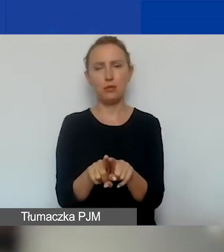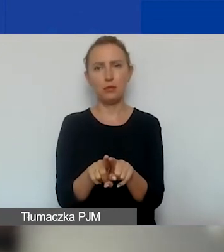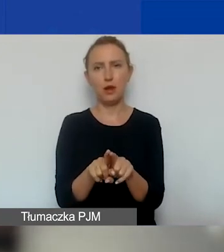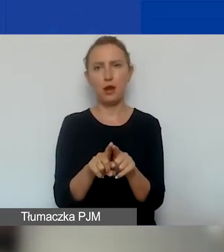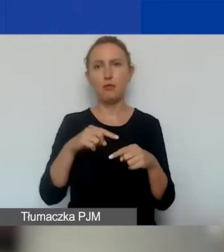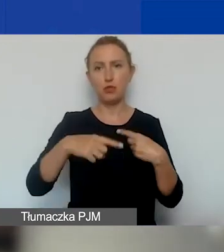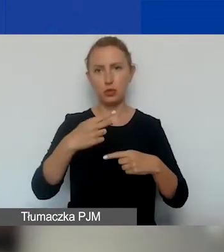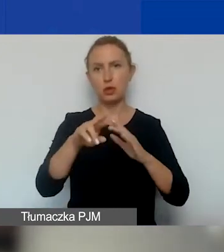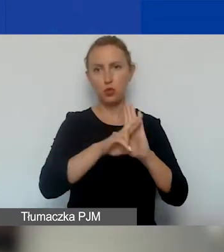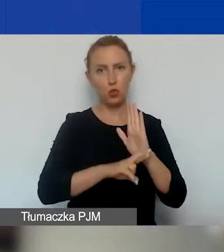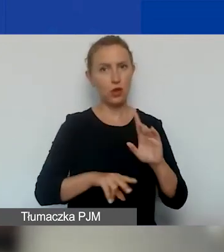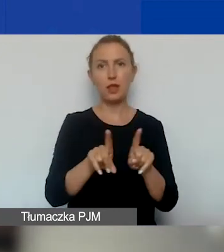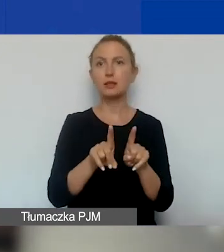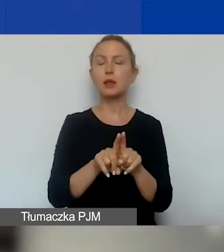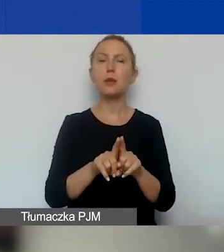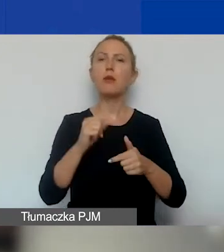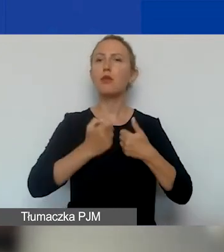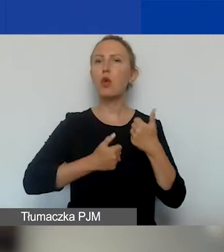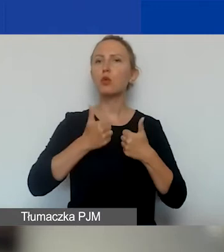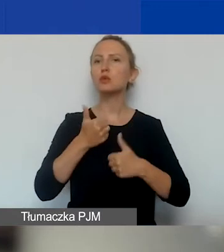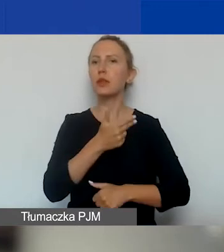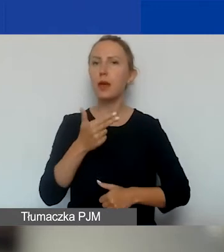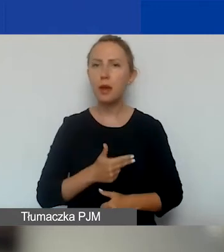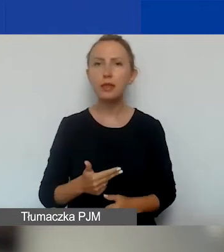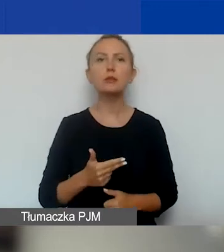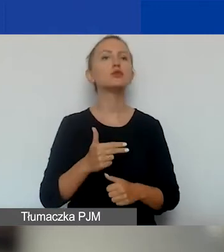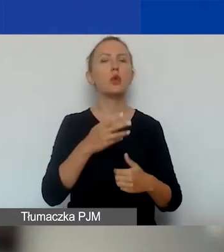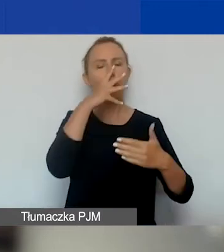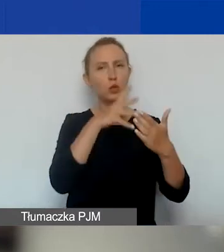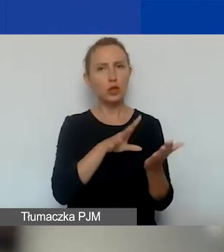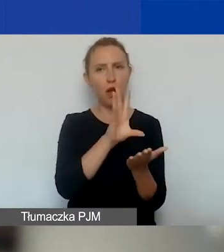jak w konkursie tematycznym. Czyli przechodzi ocenę formalną.